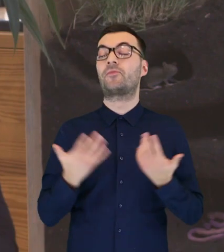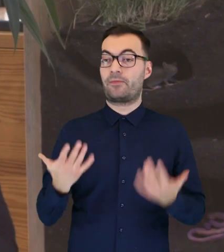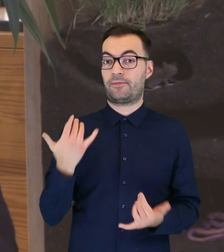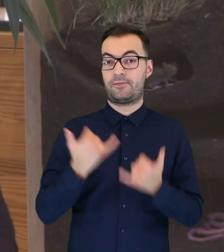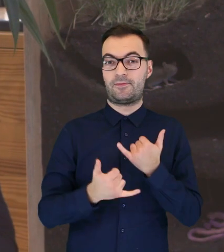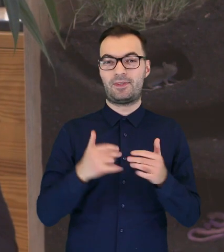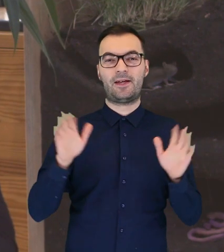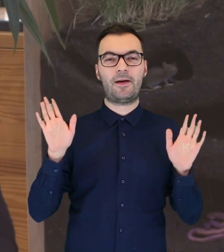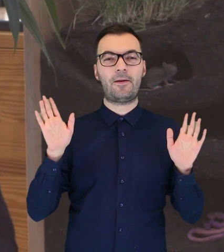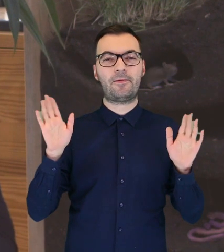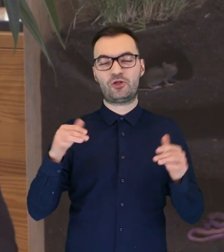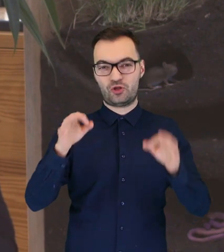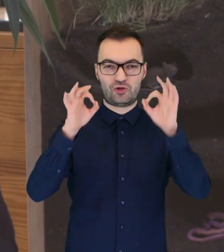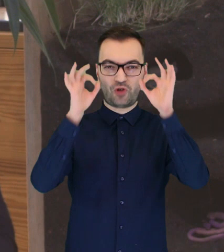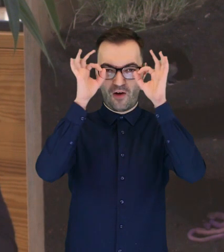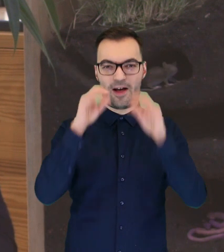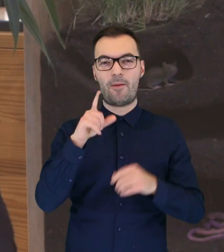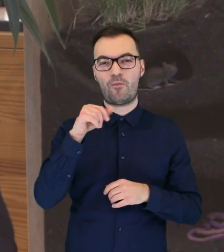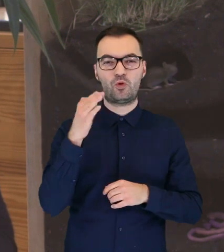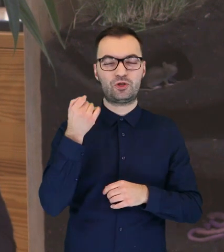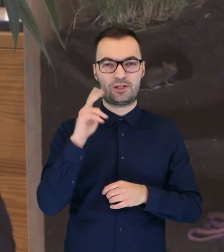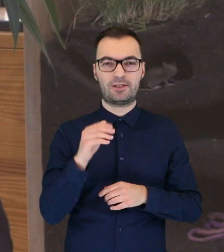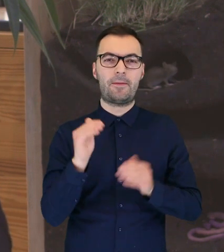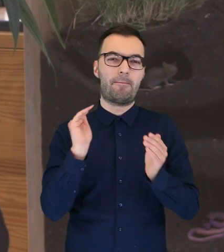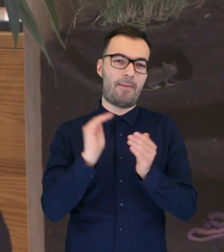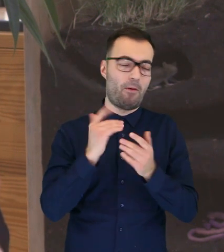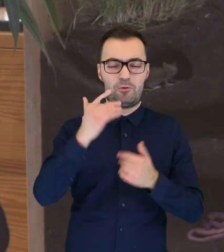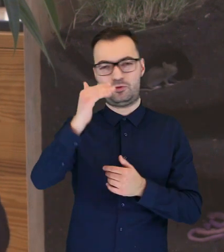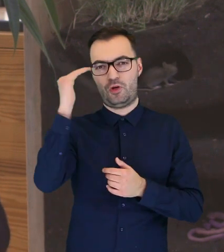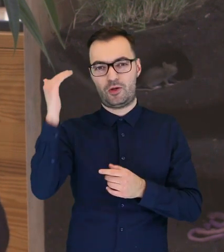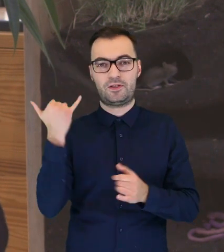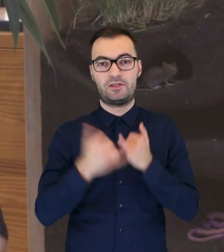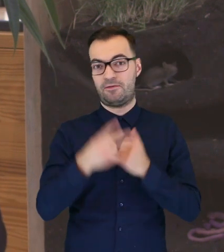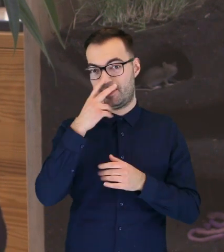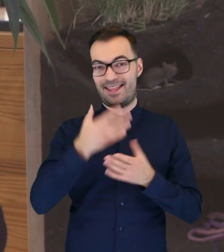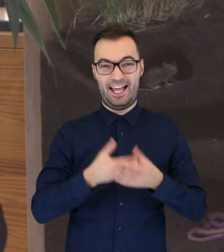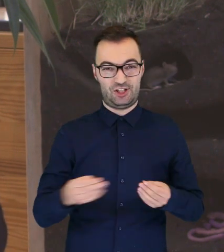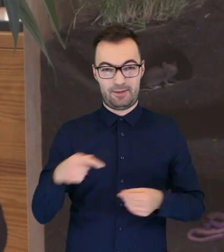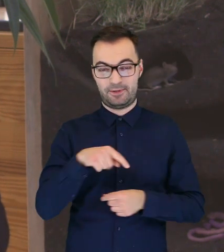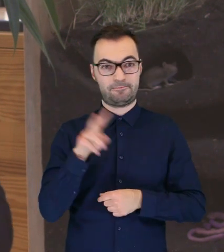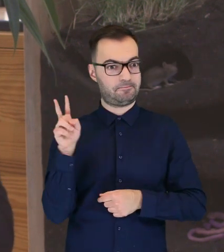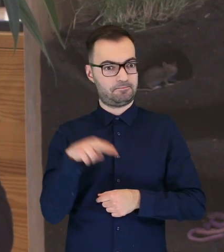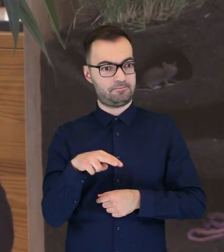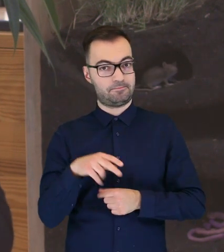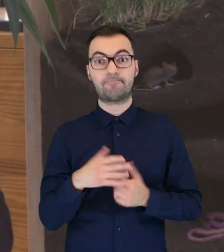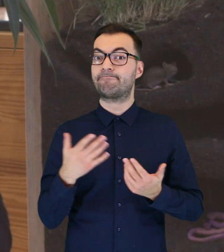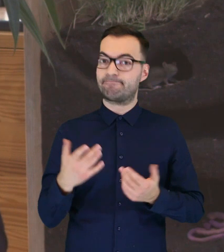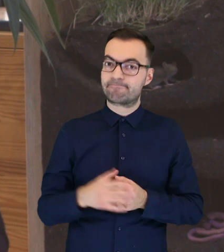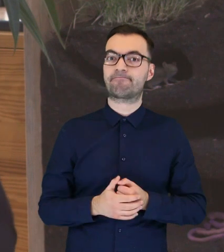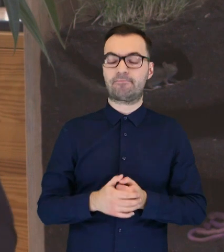W momencie kiedy puszczyki młode, czy też nawet dorosłe znajdują się na ziemi, wtedy rzeczywiście